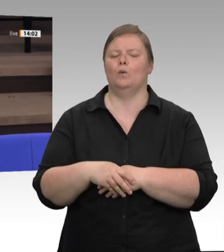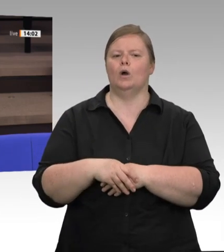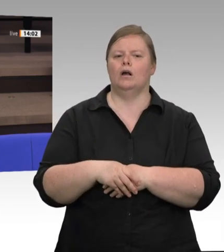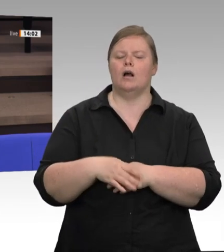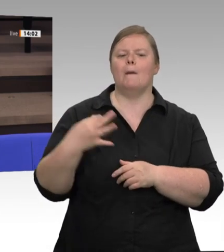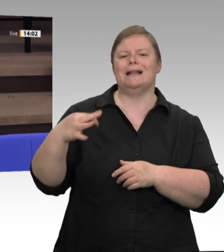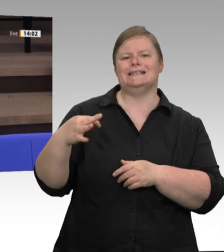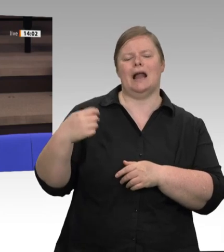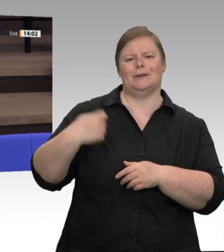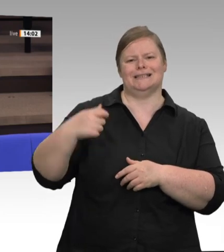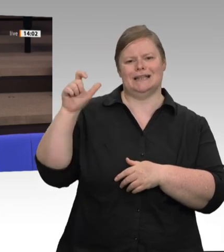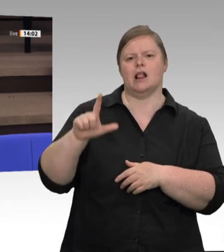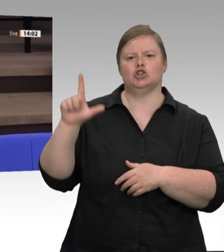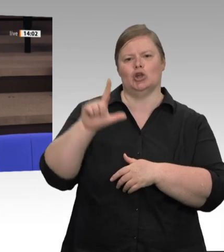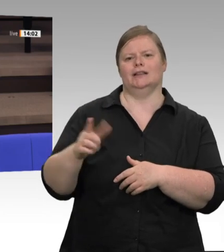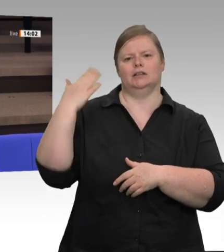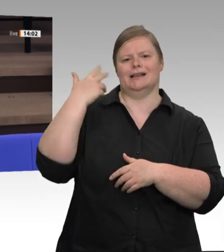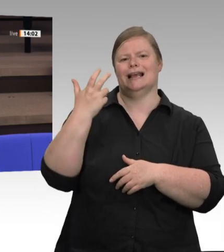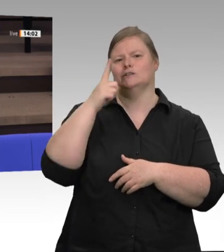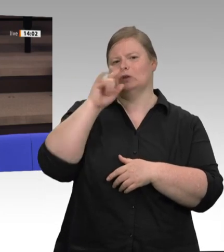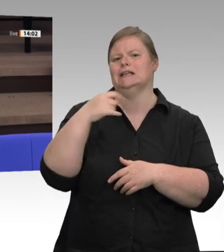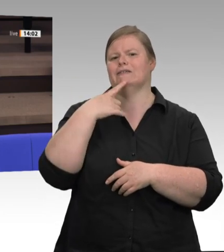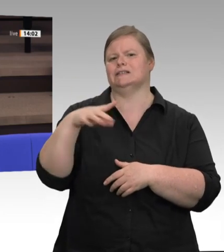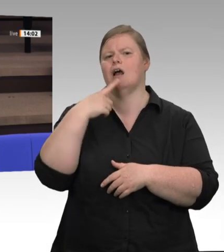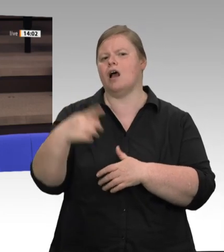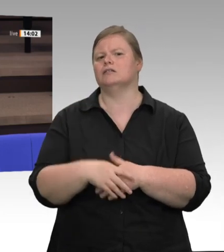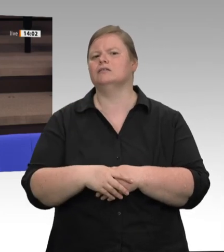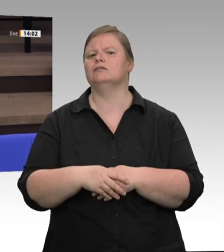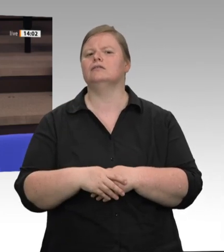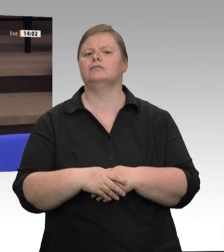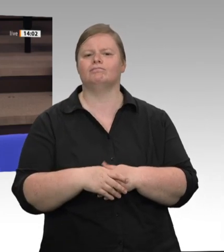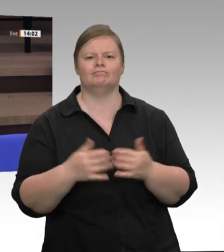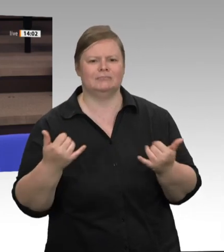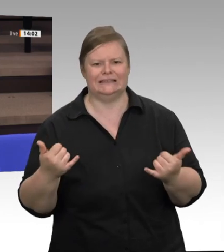verfahren.“ Da hätte mich an dieser Stelle interessiert, auch nach dem, was Sie alles